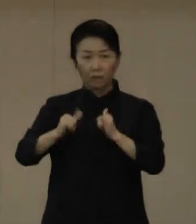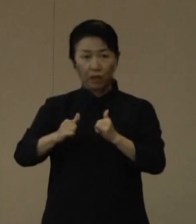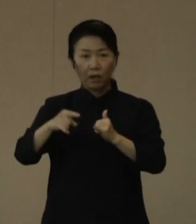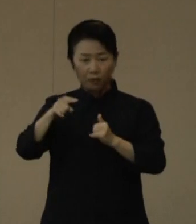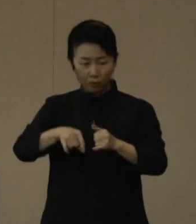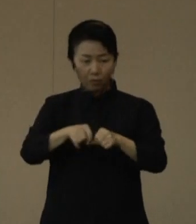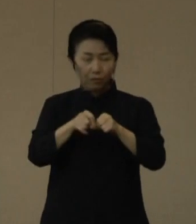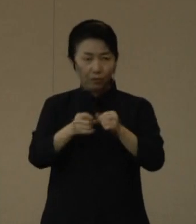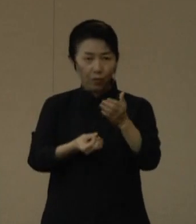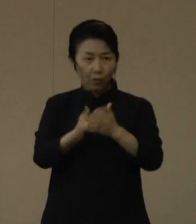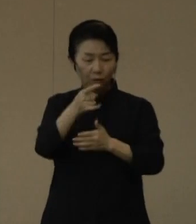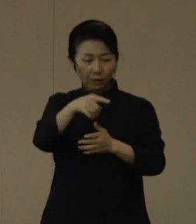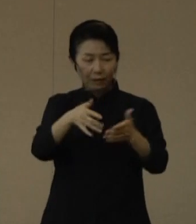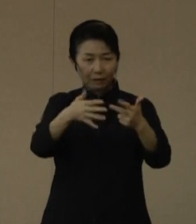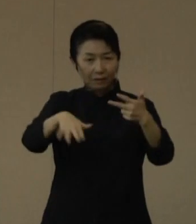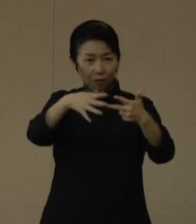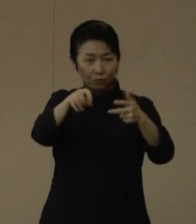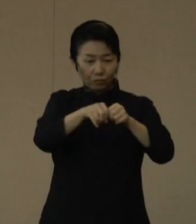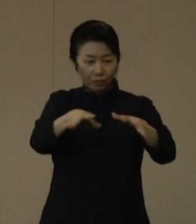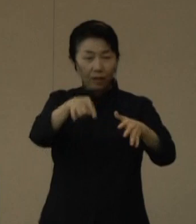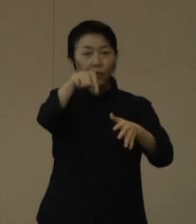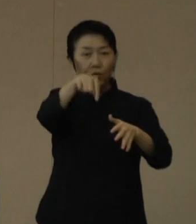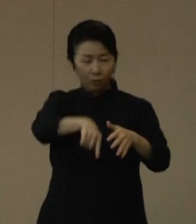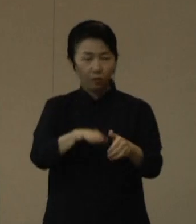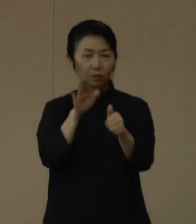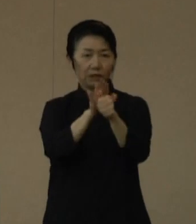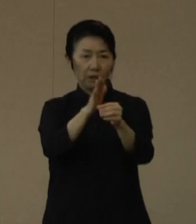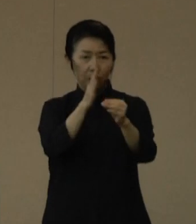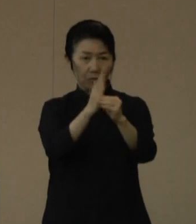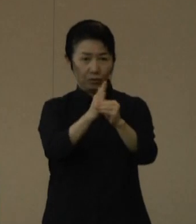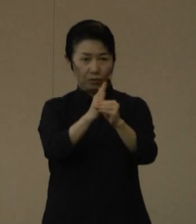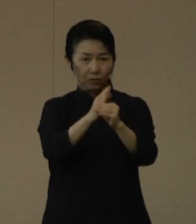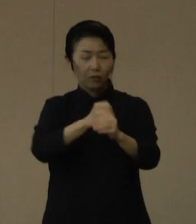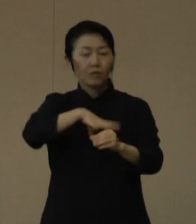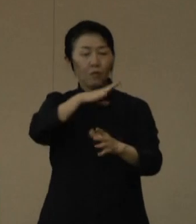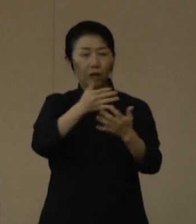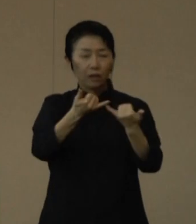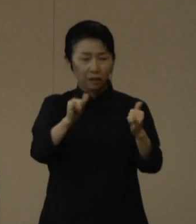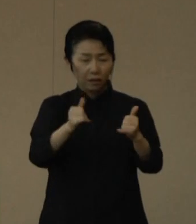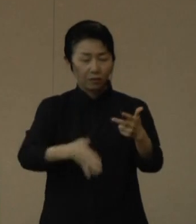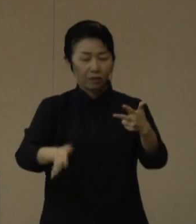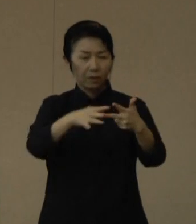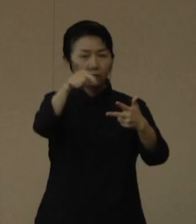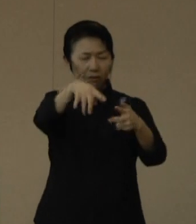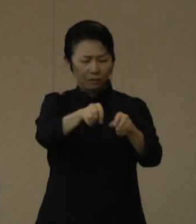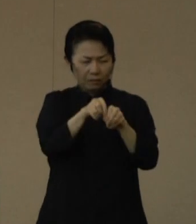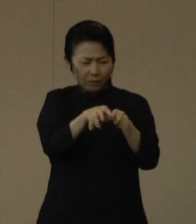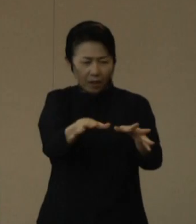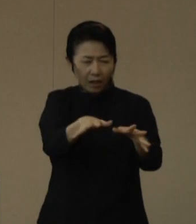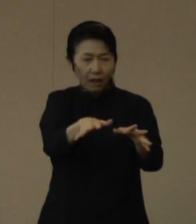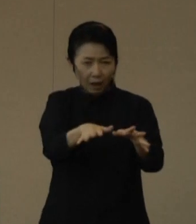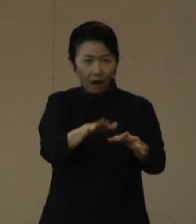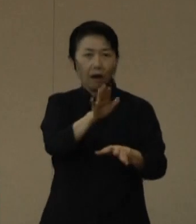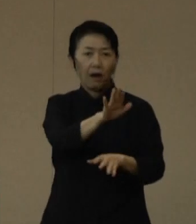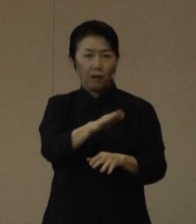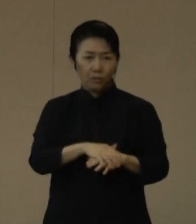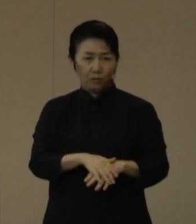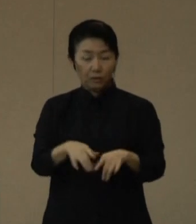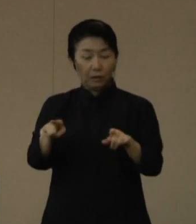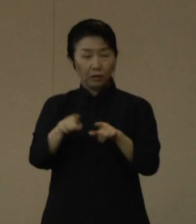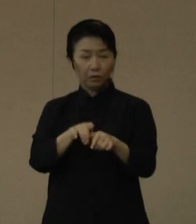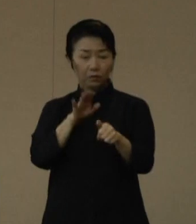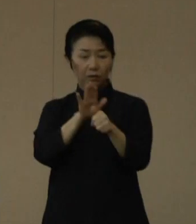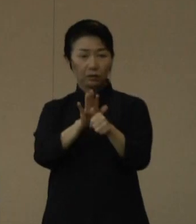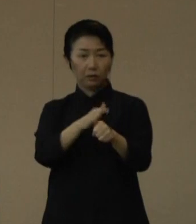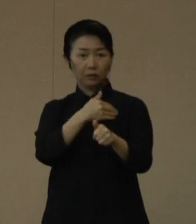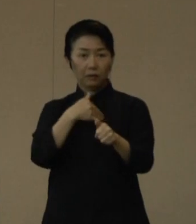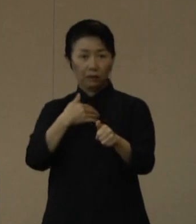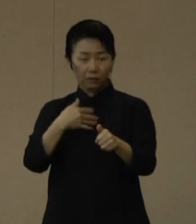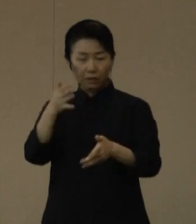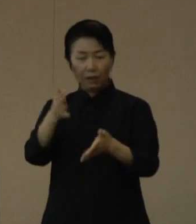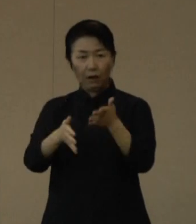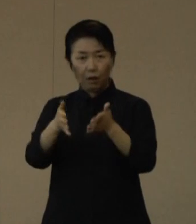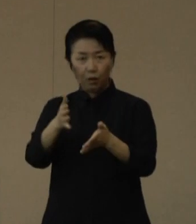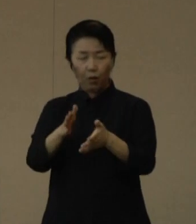現在、高齢者施設における感染が拡大していることから、一緒に施設を支援していただける看護補助者を募集しております